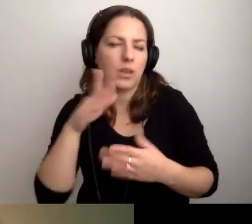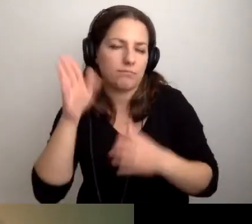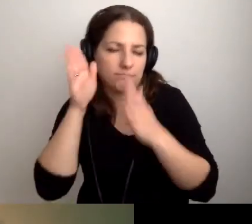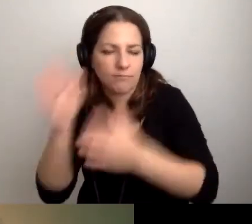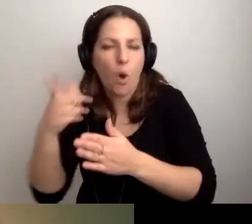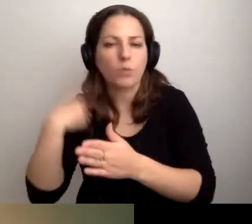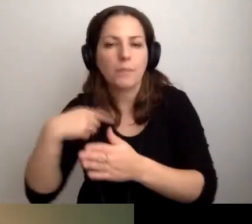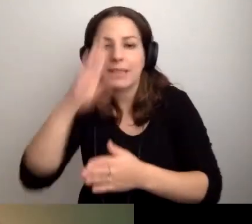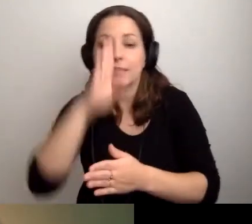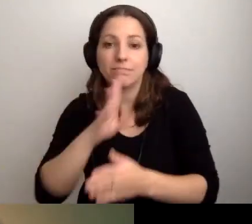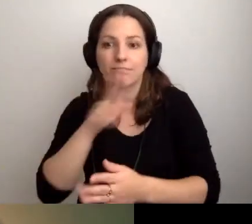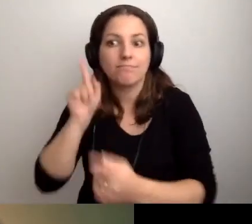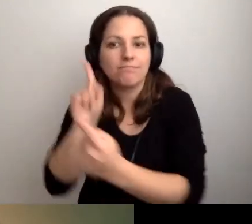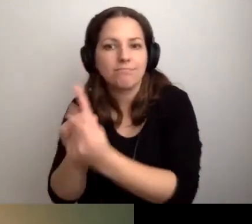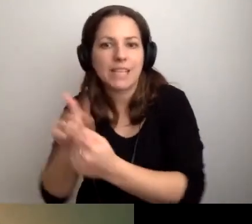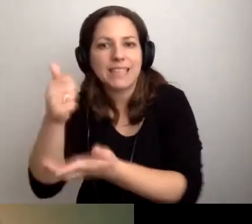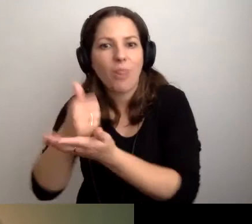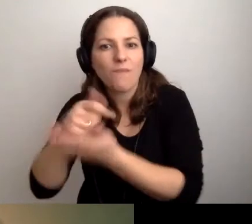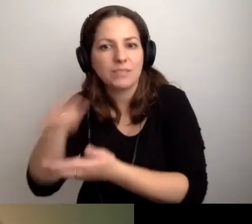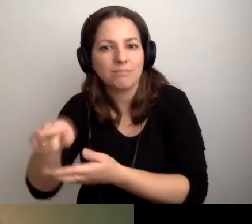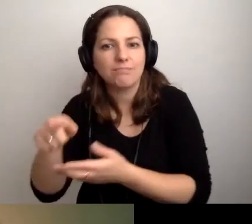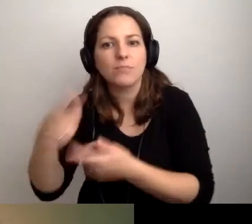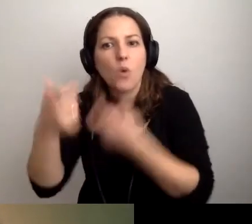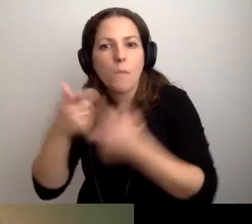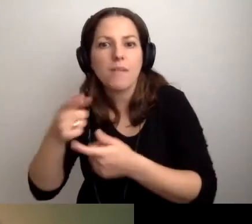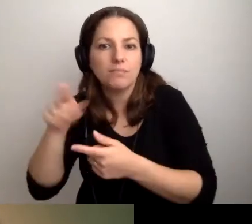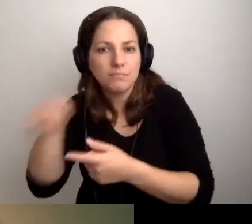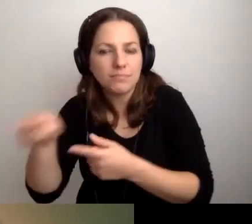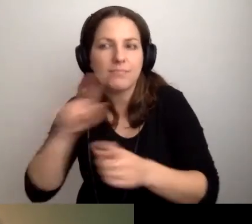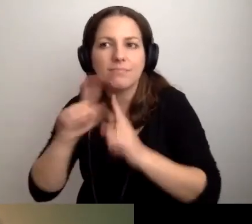Podejdźmy do tamtego stanowiska i tam rozmawiajmy. Będzie genialnie.